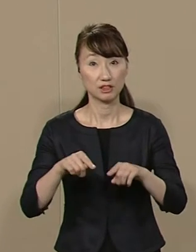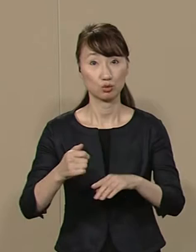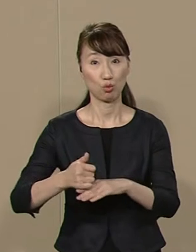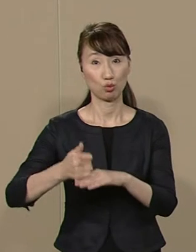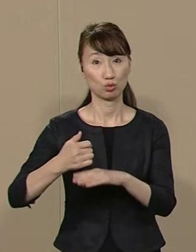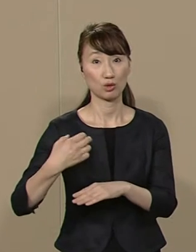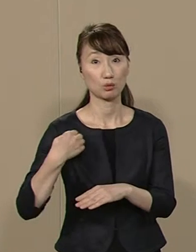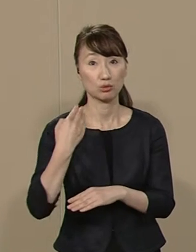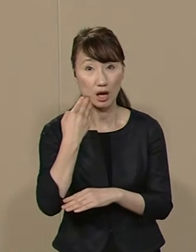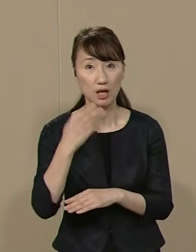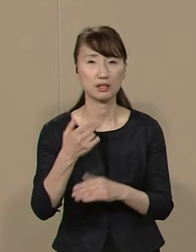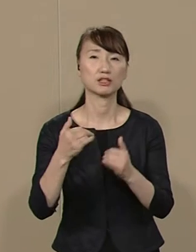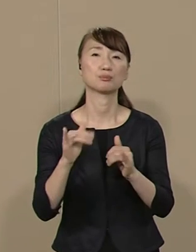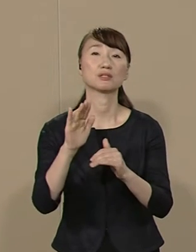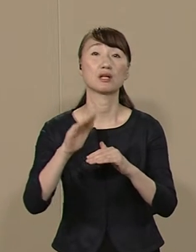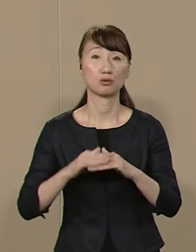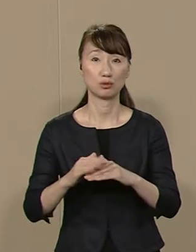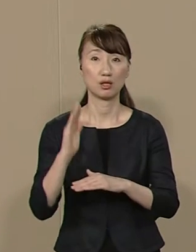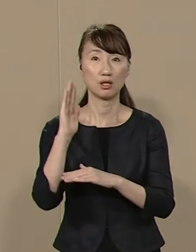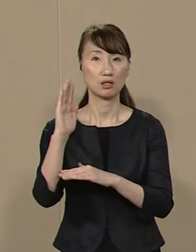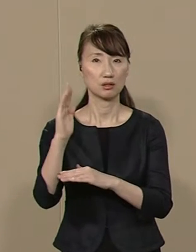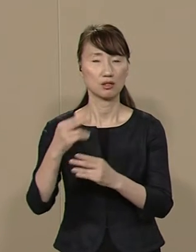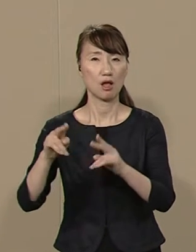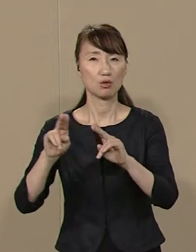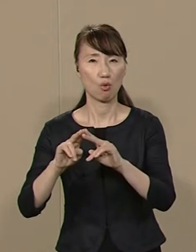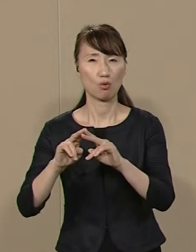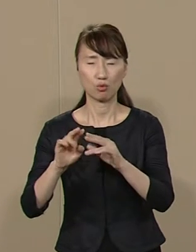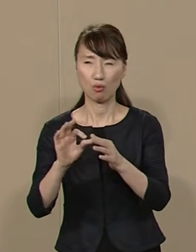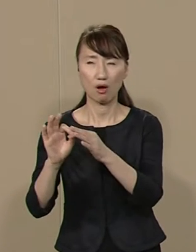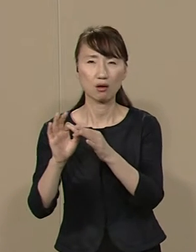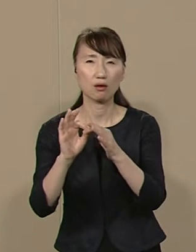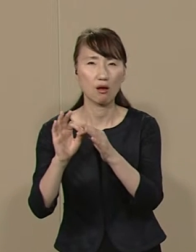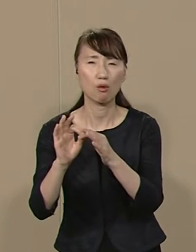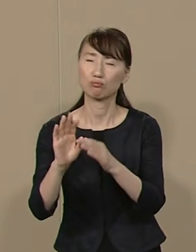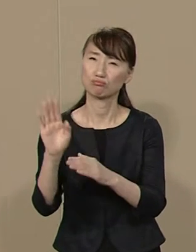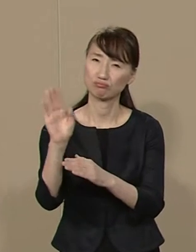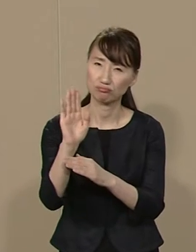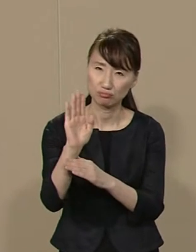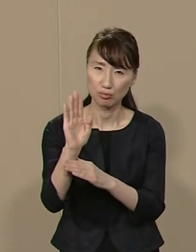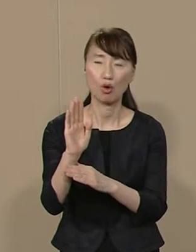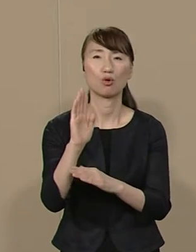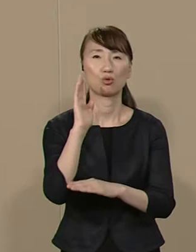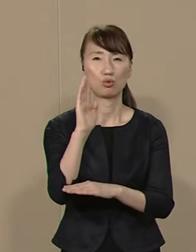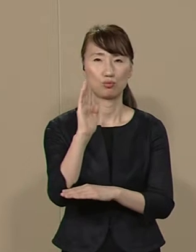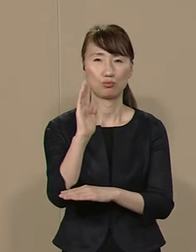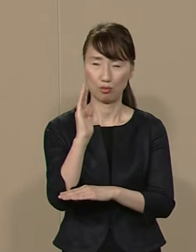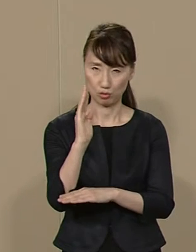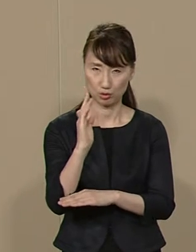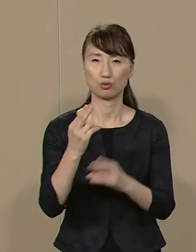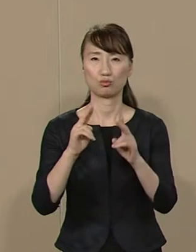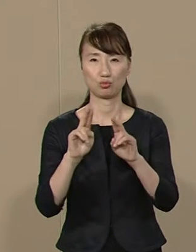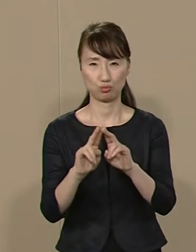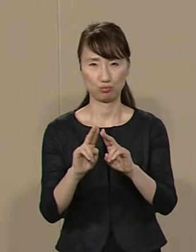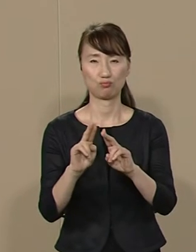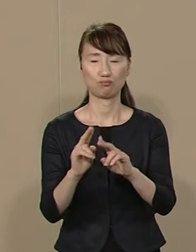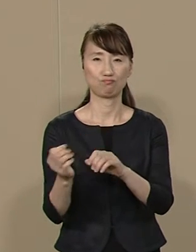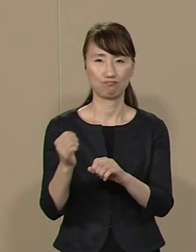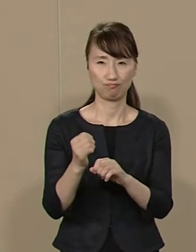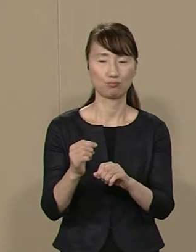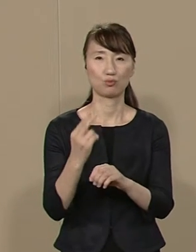政党の利害や思惑から 都政を取り戻しましょう 市民力・実力によって